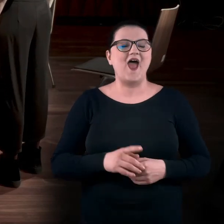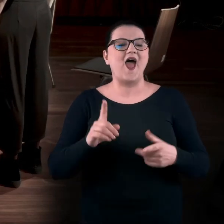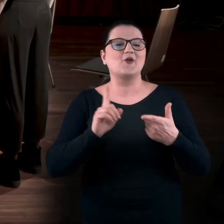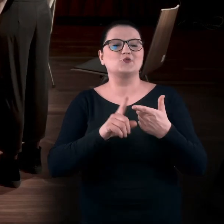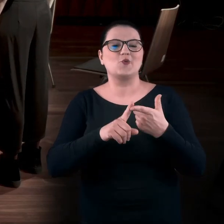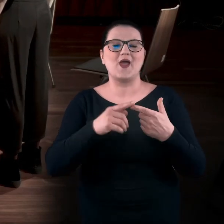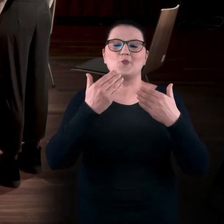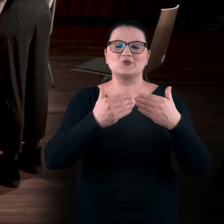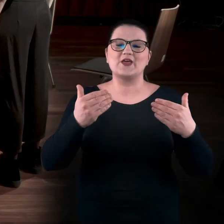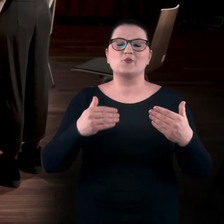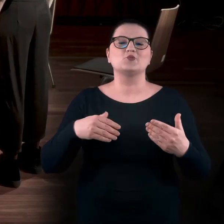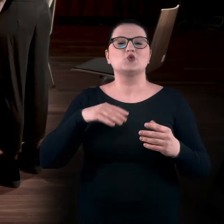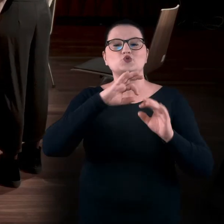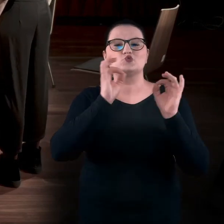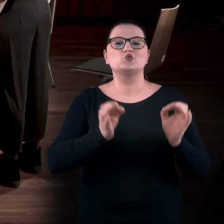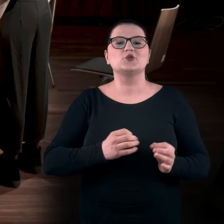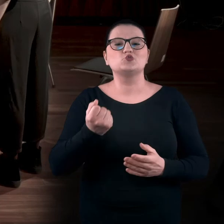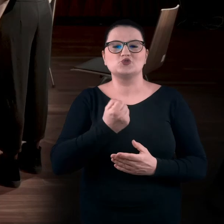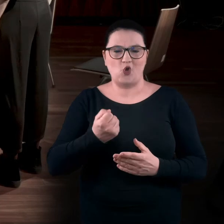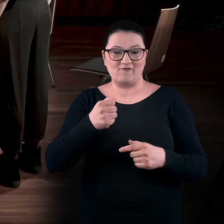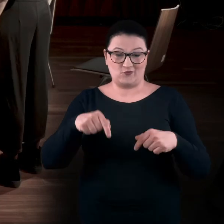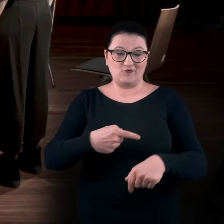w Muzeum Sztuk Użytkowych, właśnie tutaj w Poznaniu.